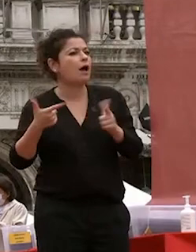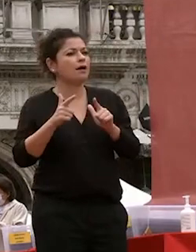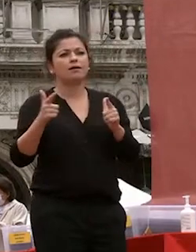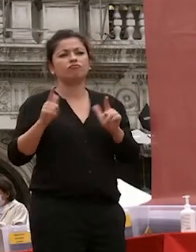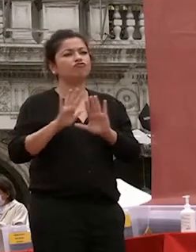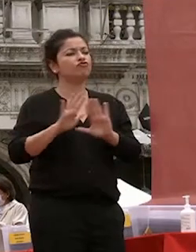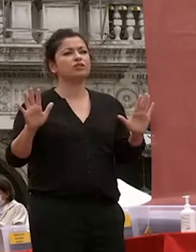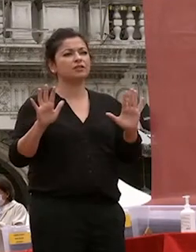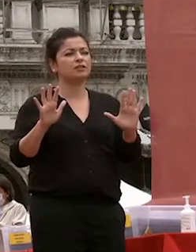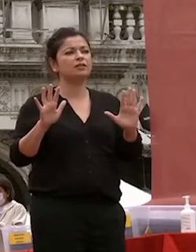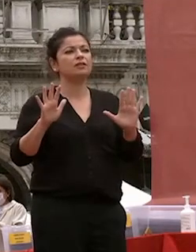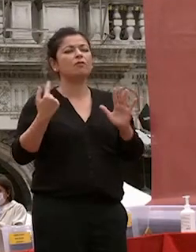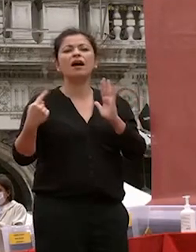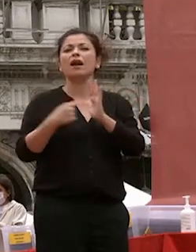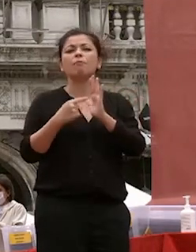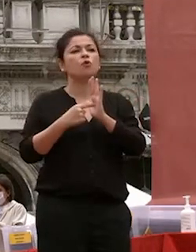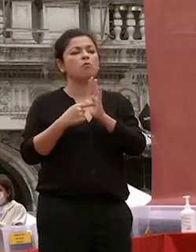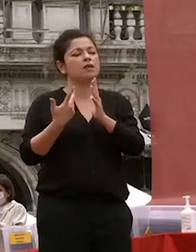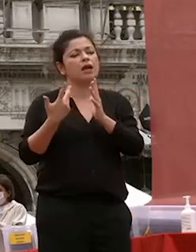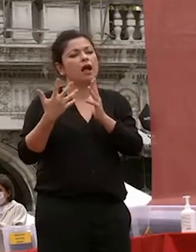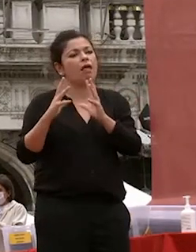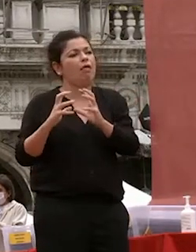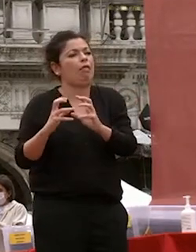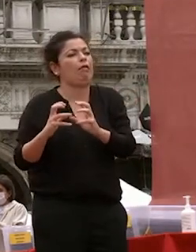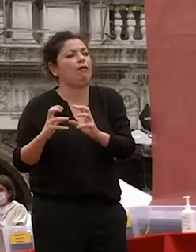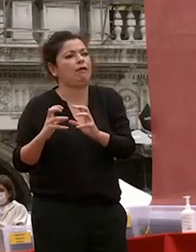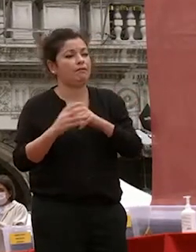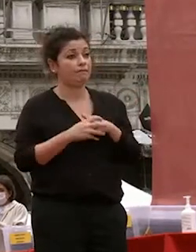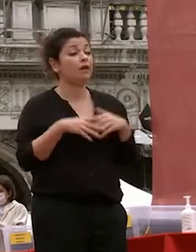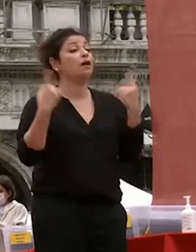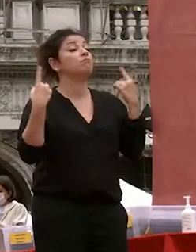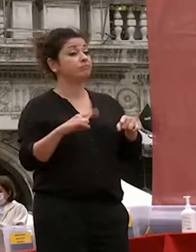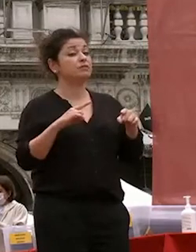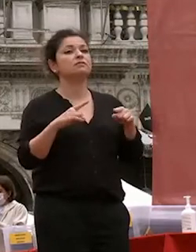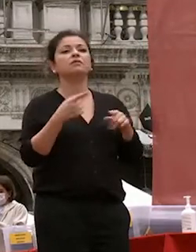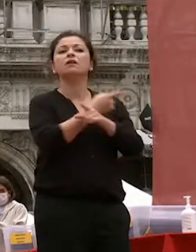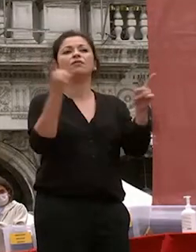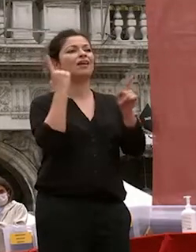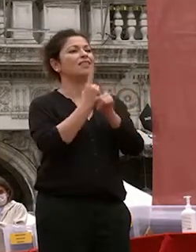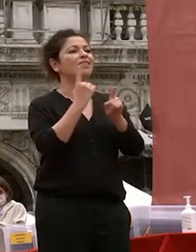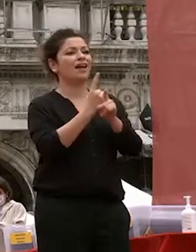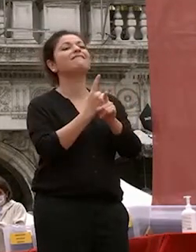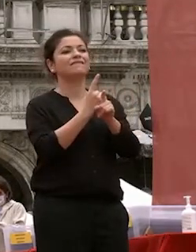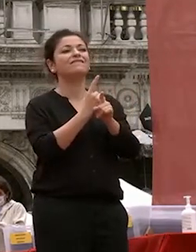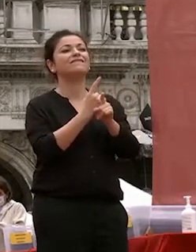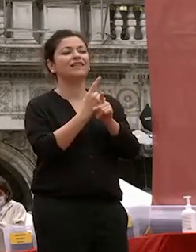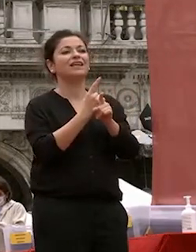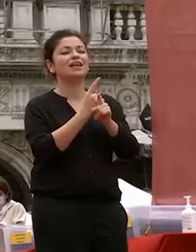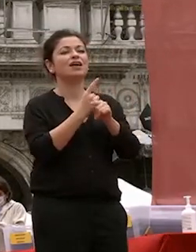condizioni di salute originarie ecco perché voi siete la forza genuina